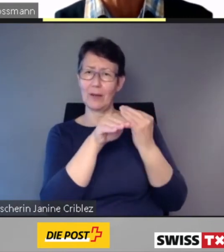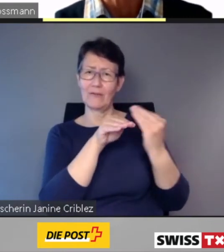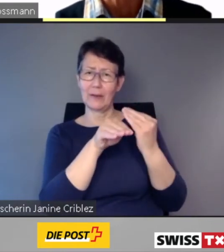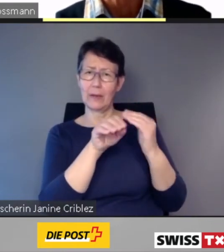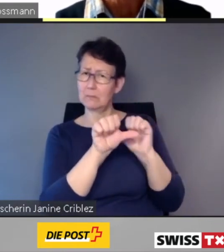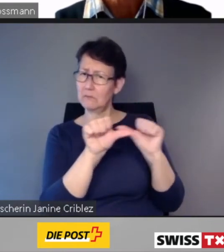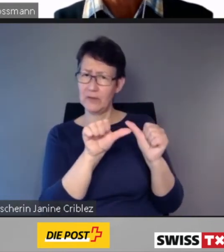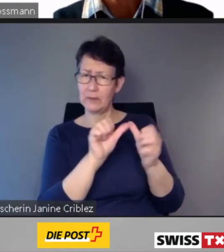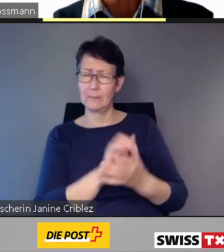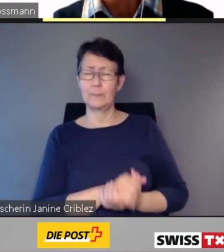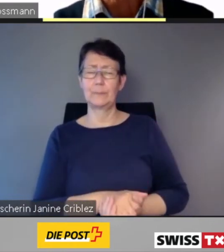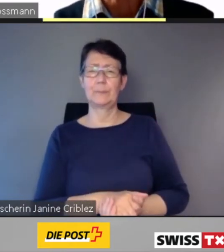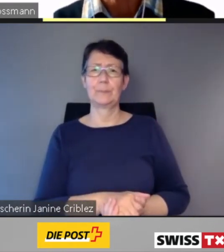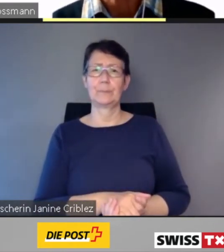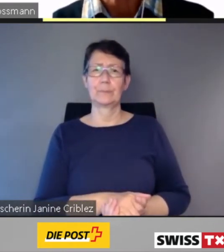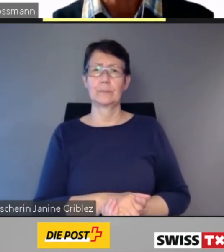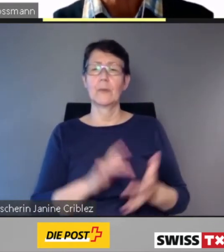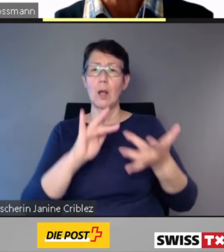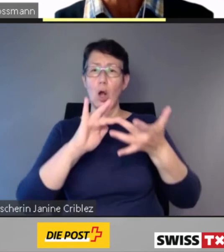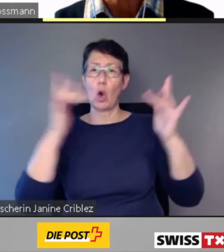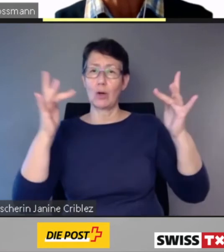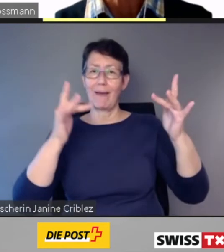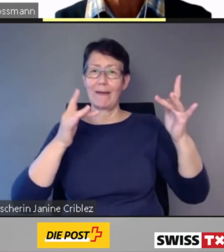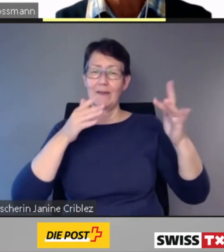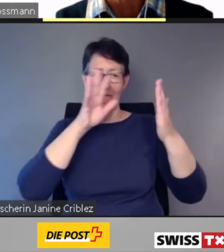Der Online-Fahrplan und die Smartphone App SBB mobile informieren bereits heute